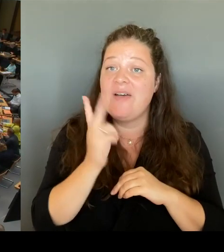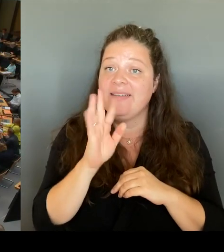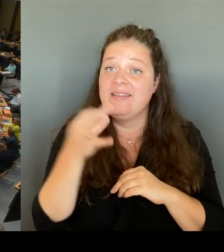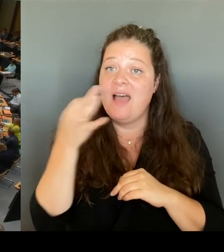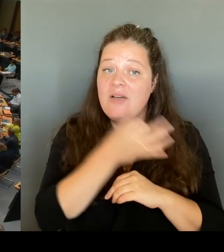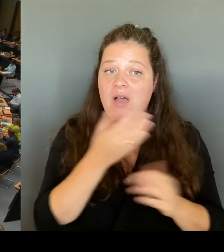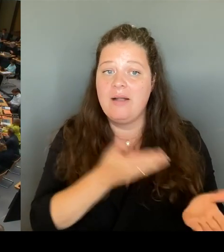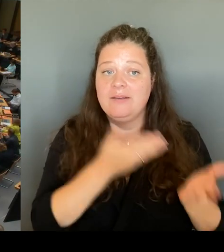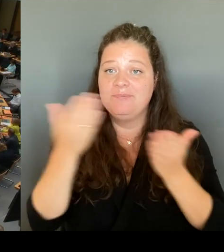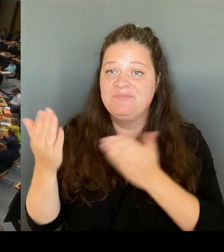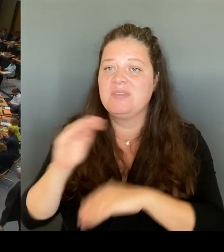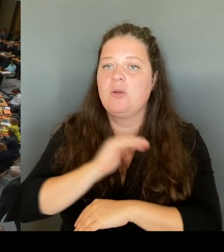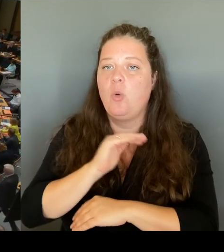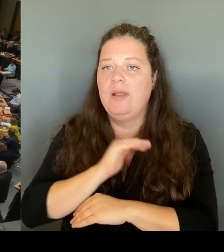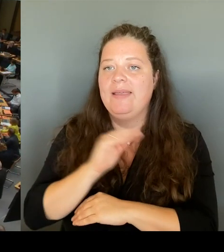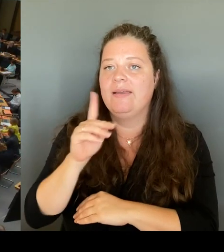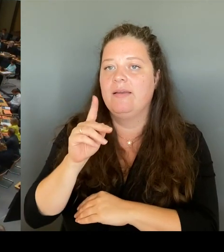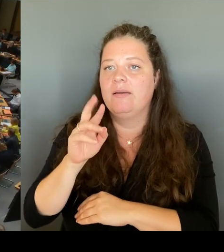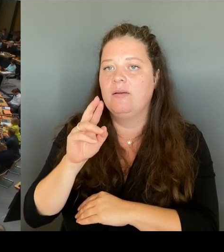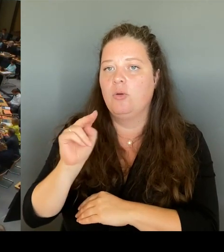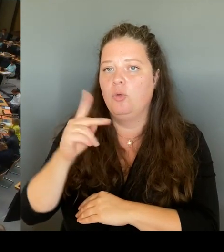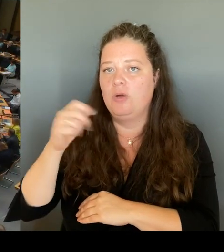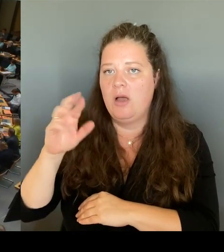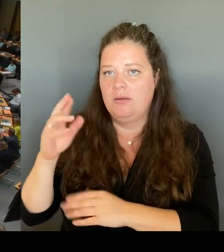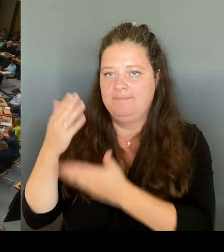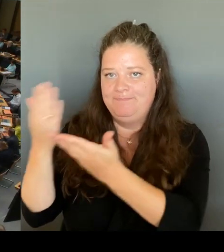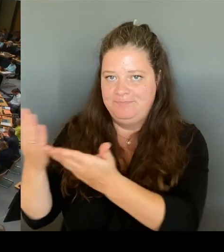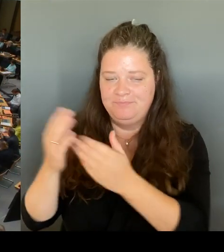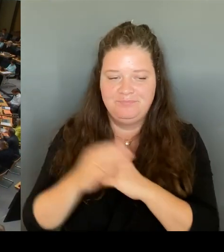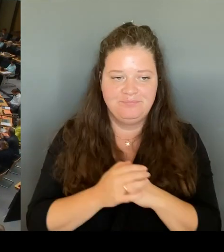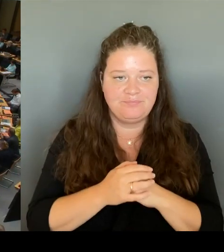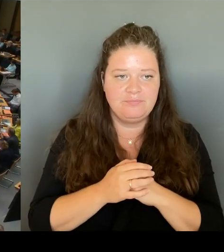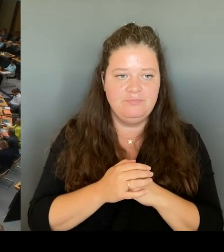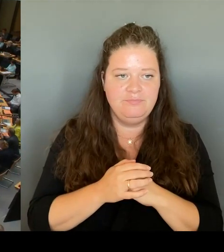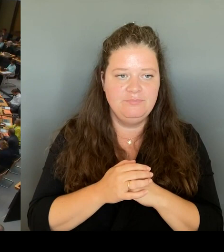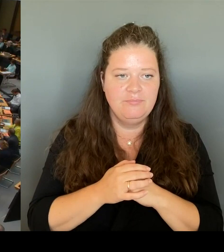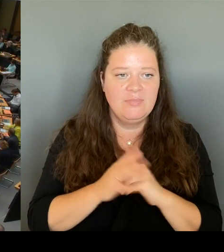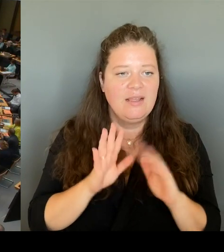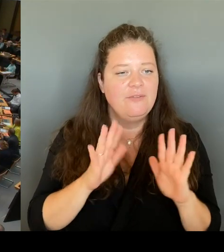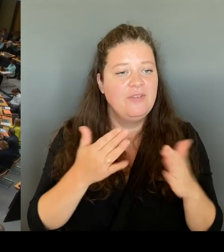(Rednerwechsel) Vielen Dank. Dann frage ich den Senat: Sollen die Kürzungen bei den Pflichtstunden, bei